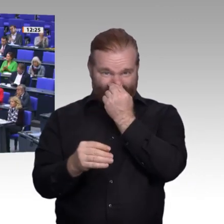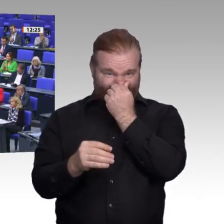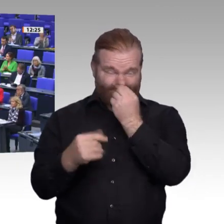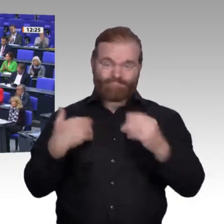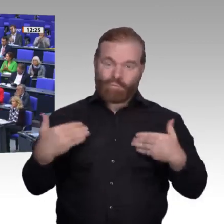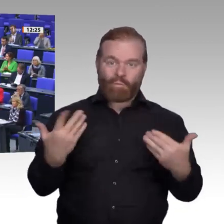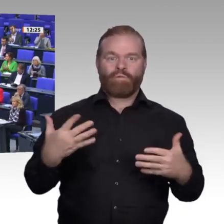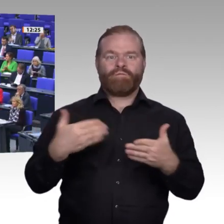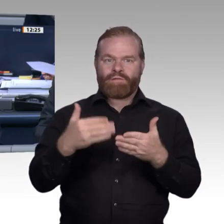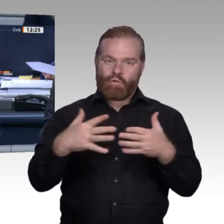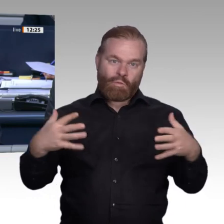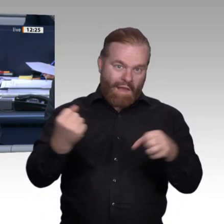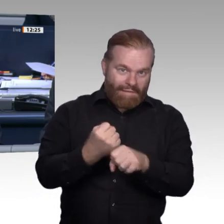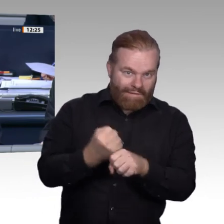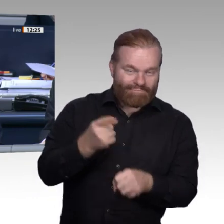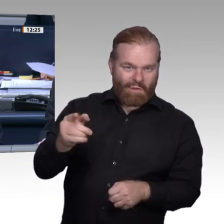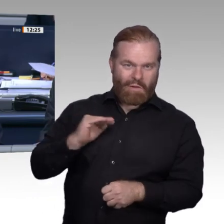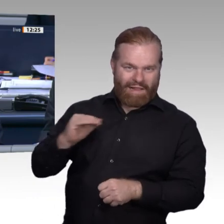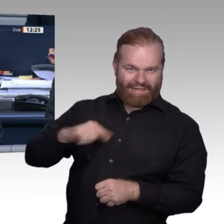das Wort die Kollegin Jutta Krellmann, Fraktion Die Linke.